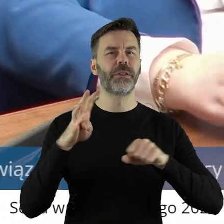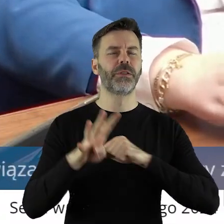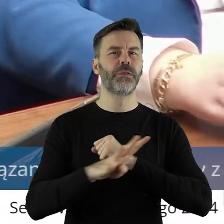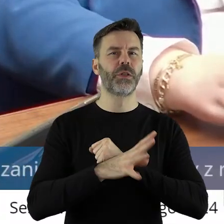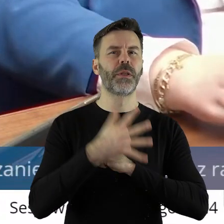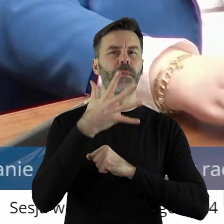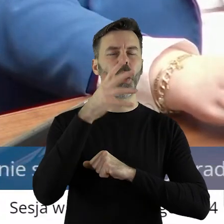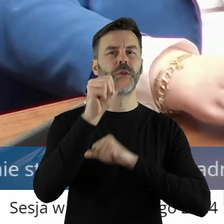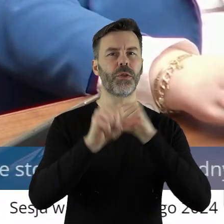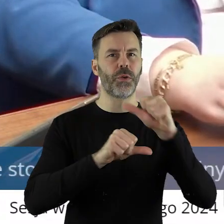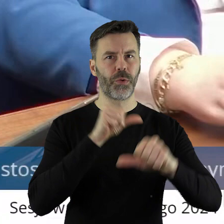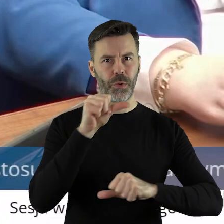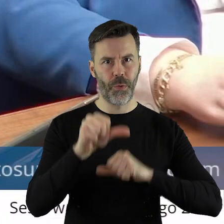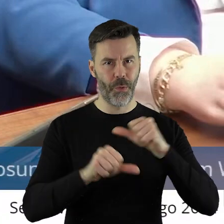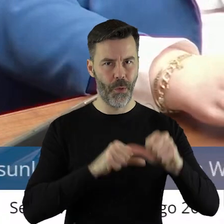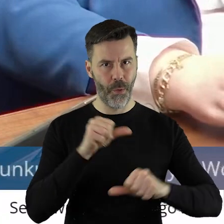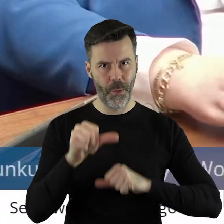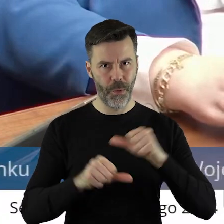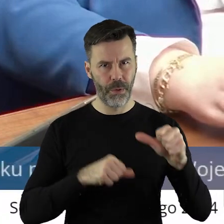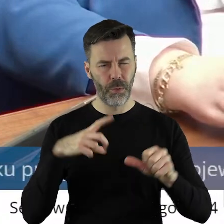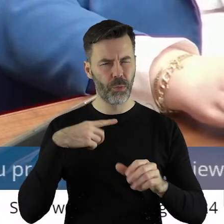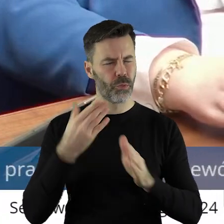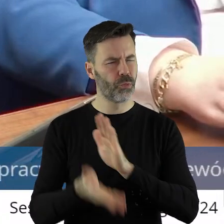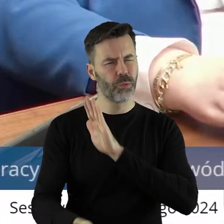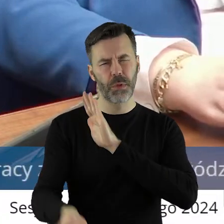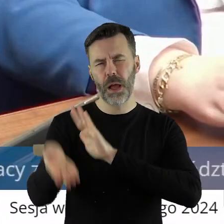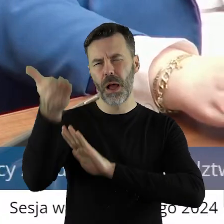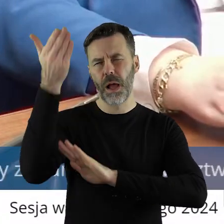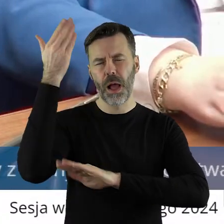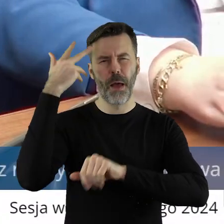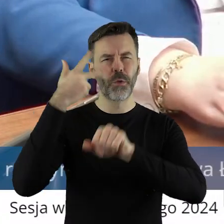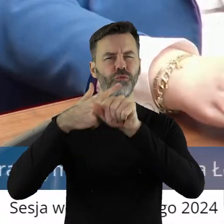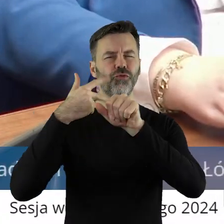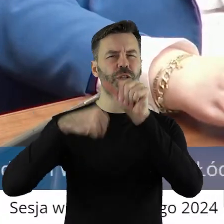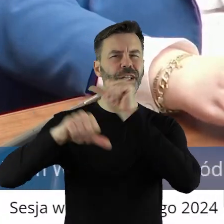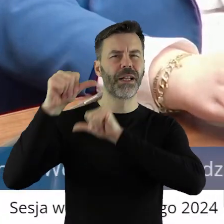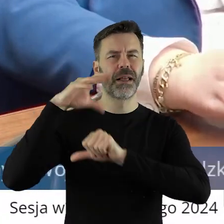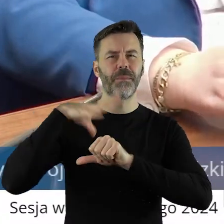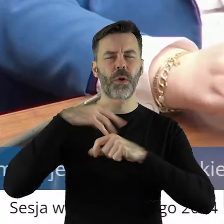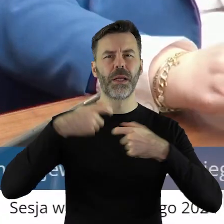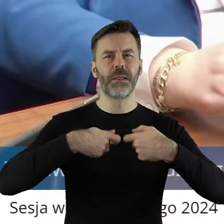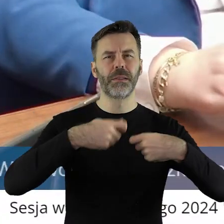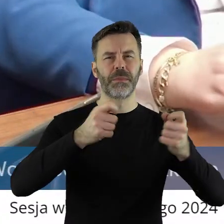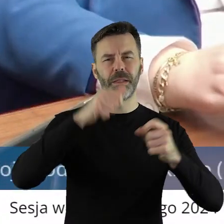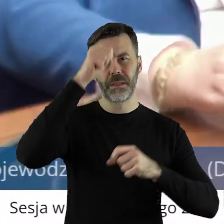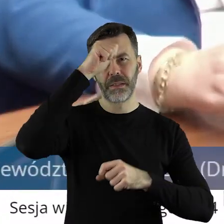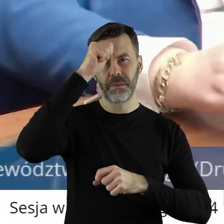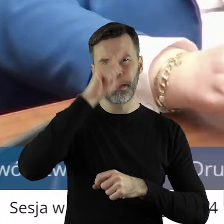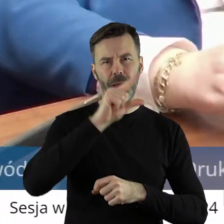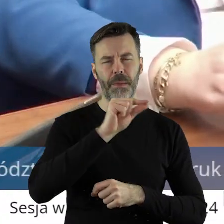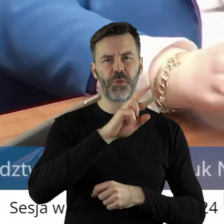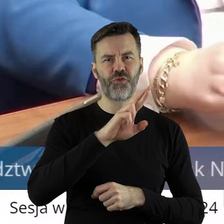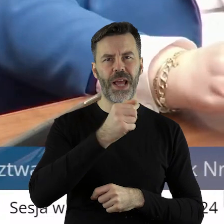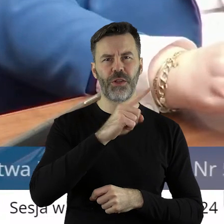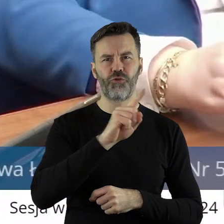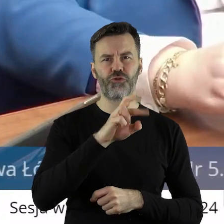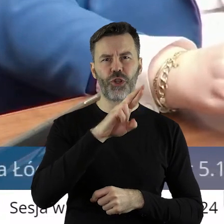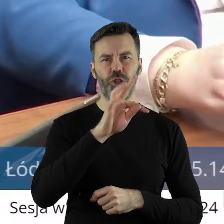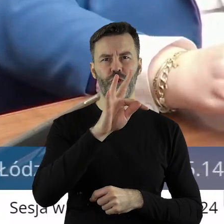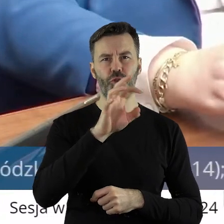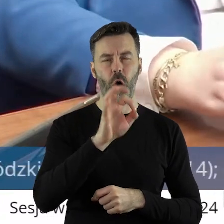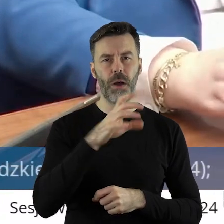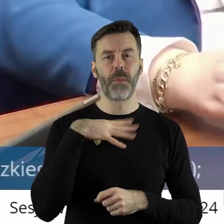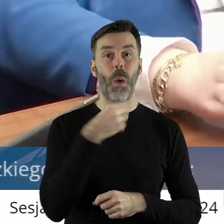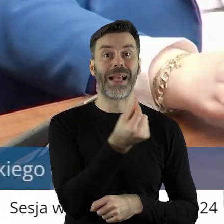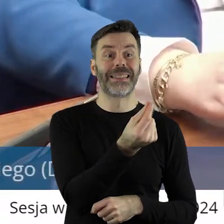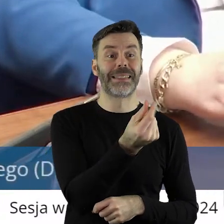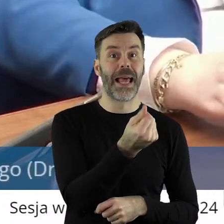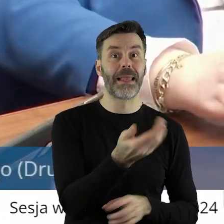roku, 30 lat temu sprzedawałem żyto w tej scenie co dzisiaj. Także drodzy